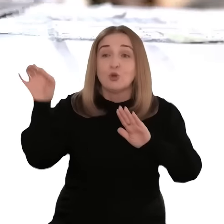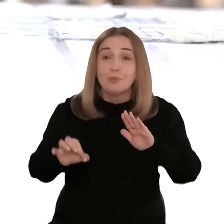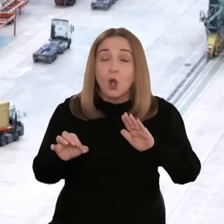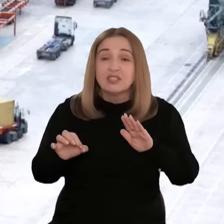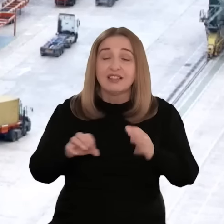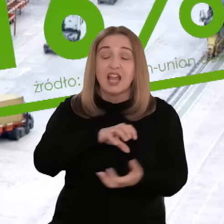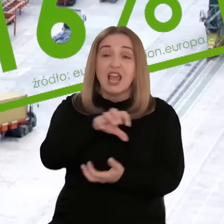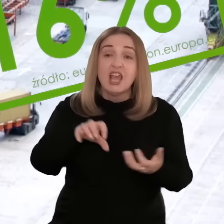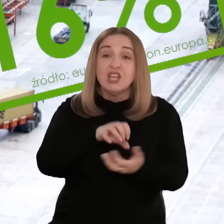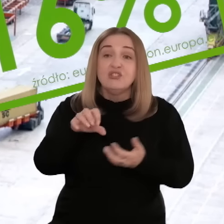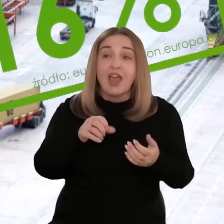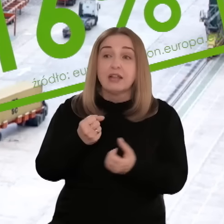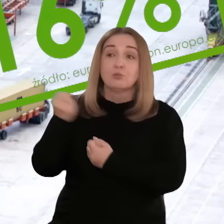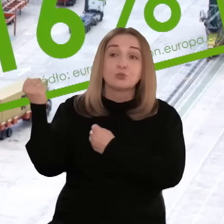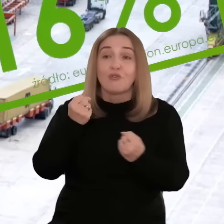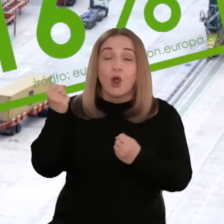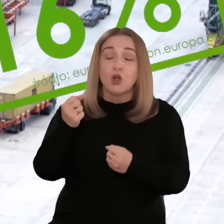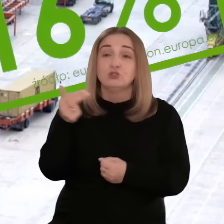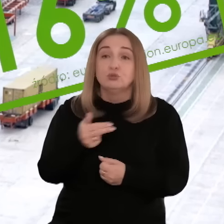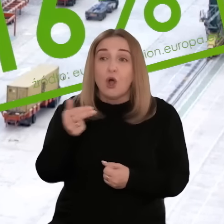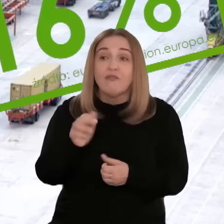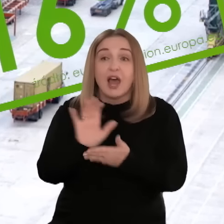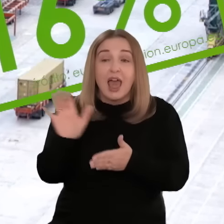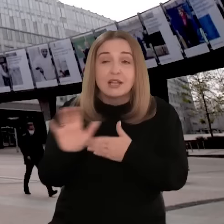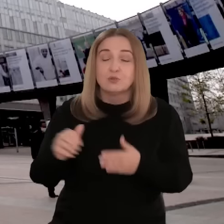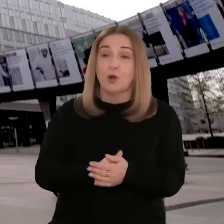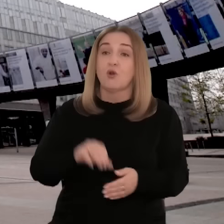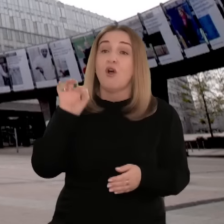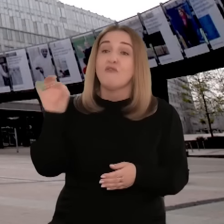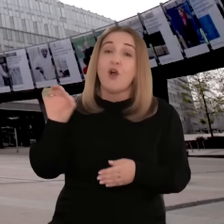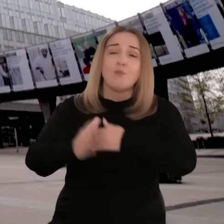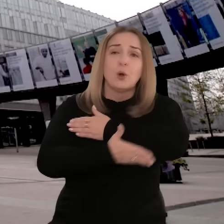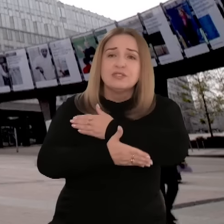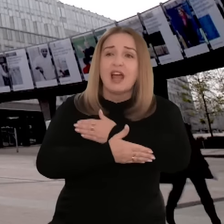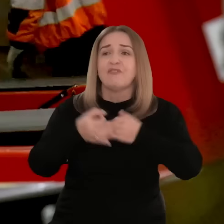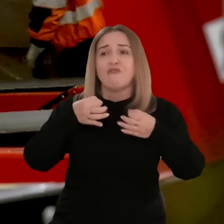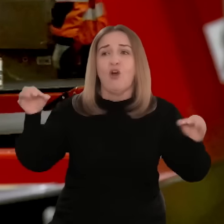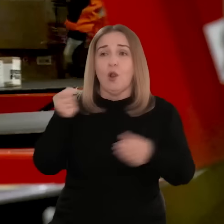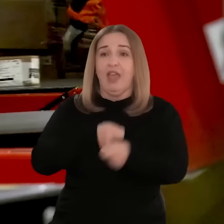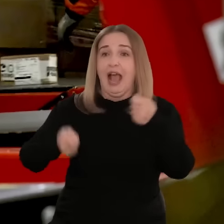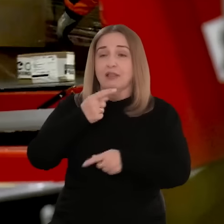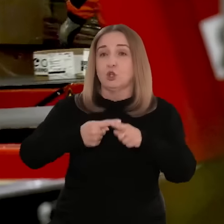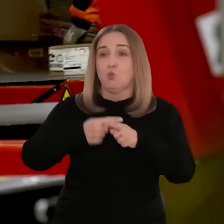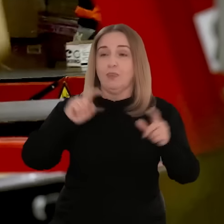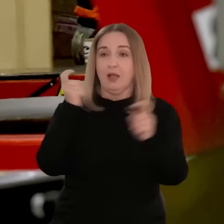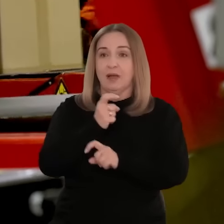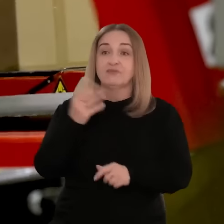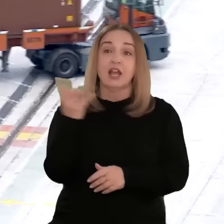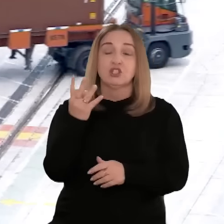Odpowiada za 16% światowego importu i eksportu. Jej fundamentem jest wolny handel między państwami członkowskimi.